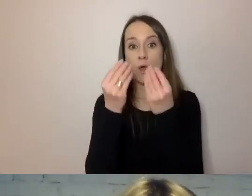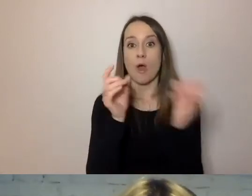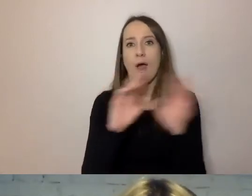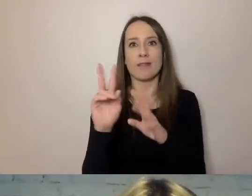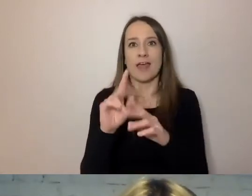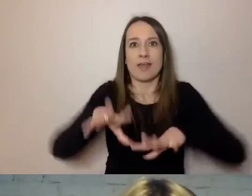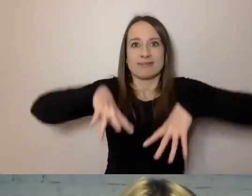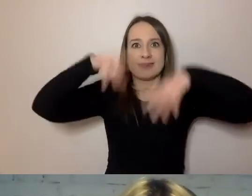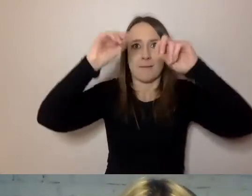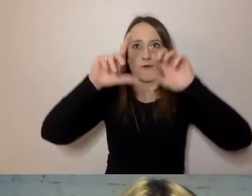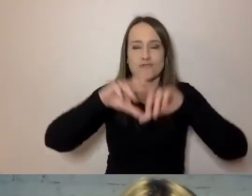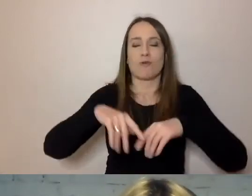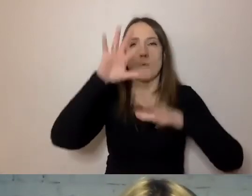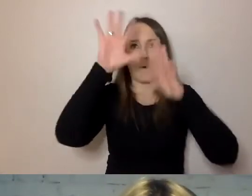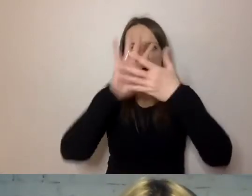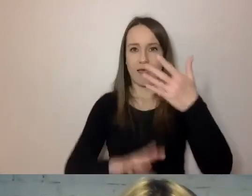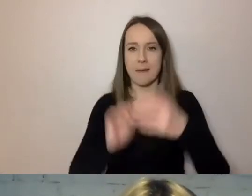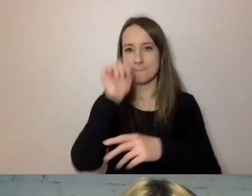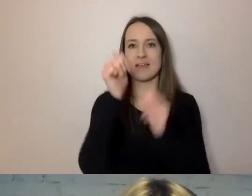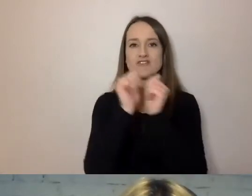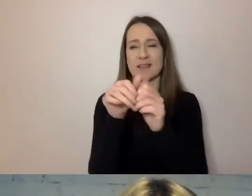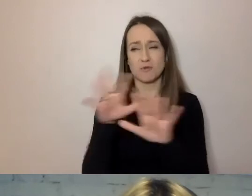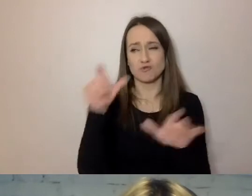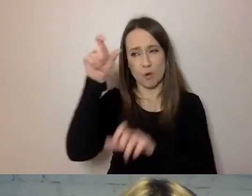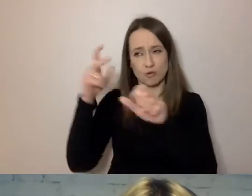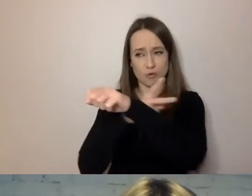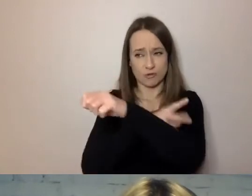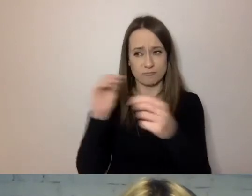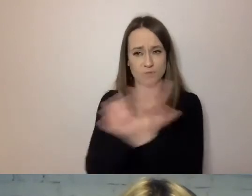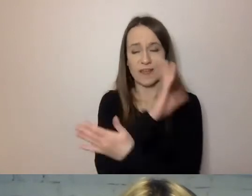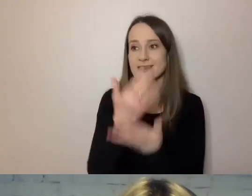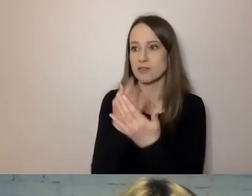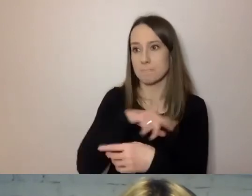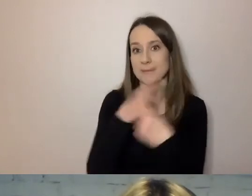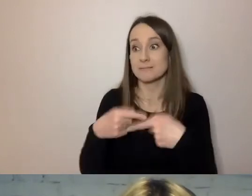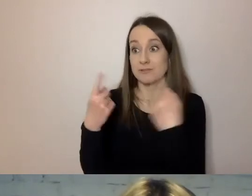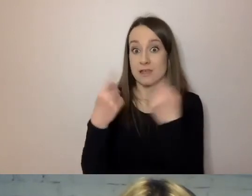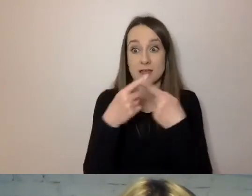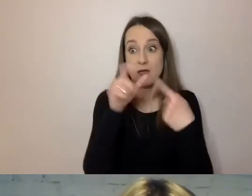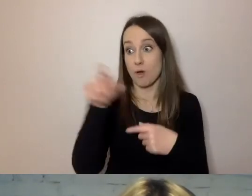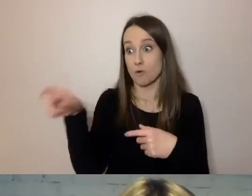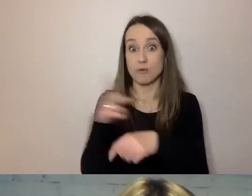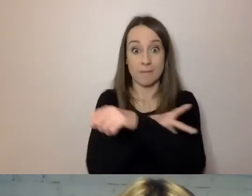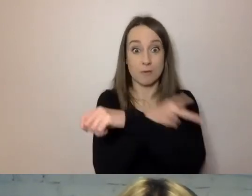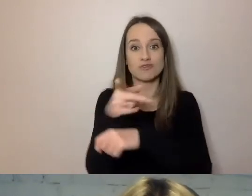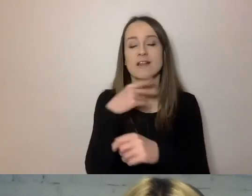jak wielu urzędników się przyzwyczaiło. Przekonujemy urzędników, aby przenieśli podstawę prawną,